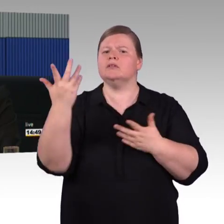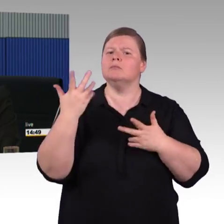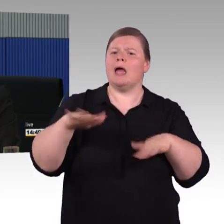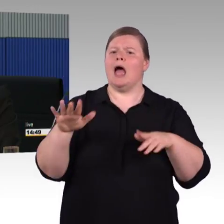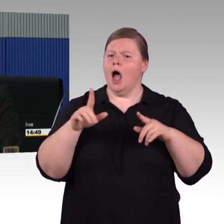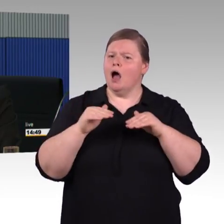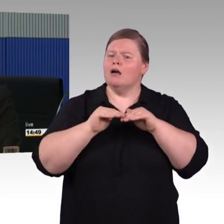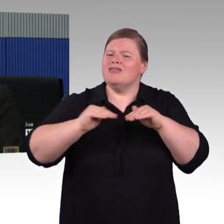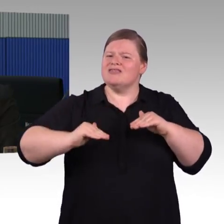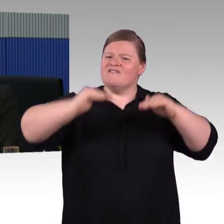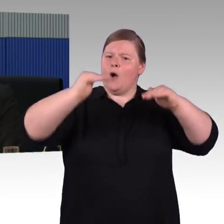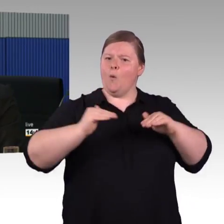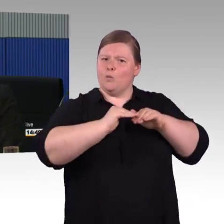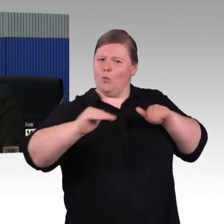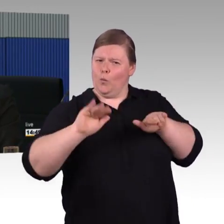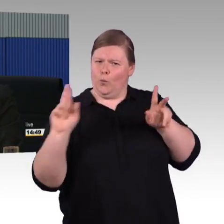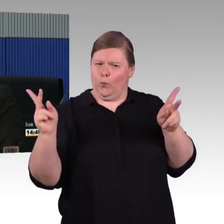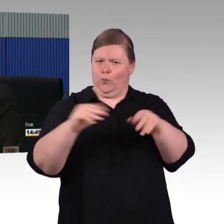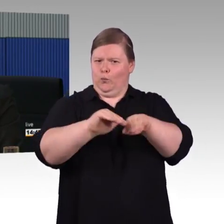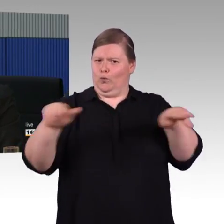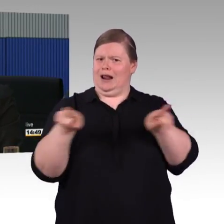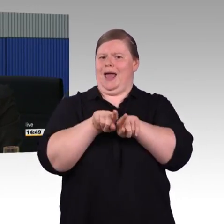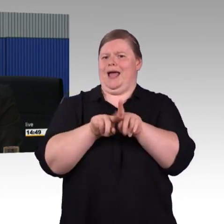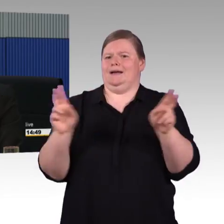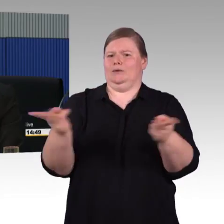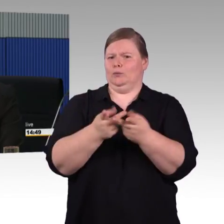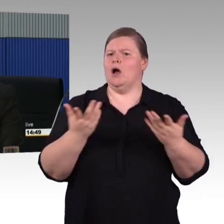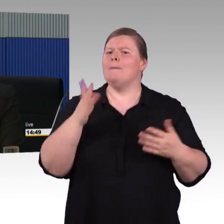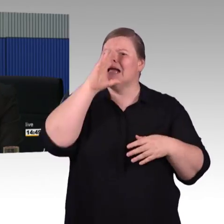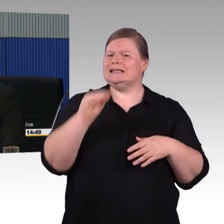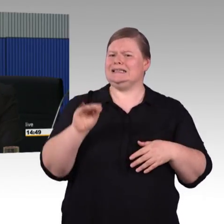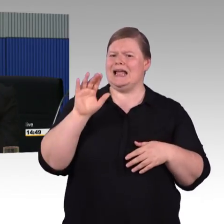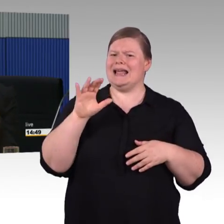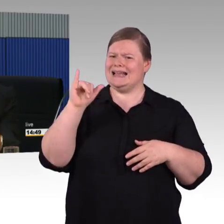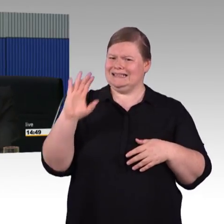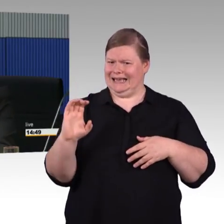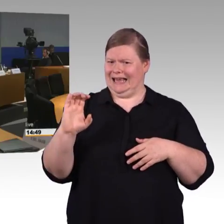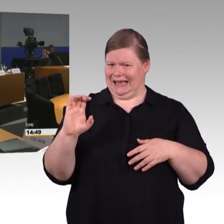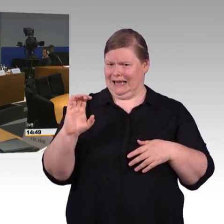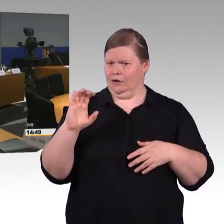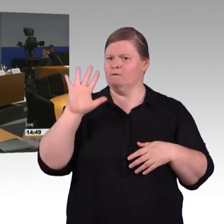Irgendwann steht der ICE 5 dann auch an. (Rednerwechsel) Vielen Dank. Herr Schwarz.